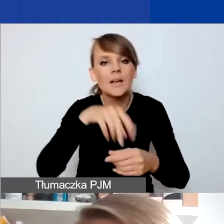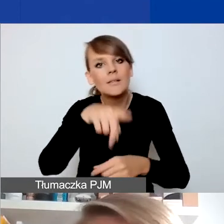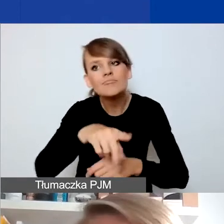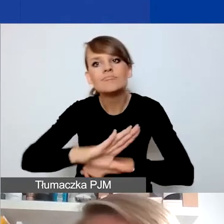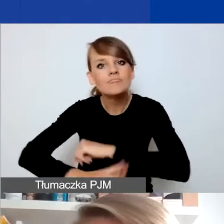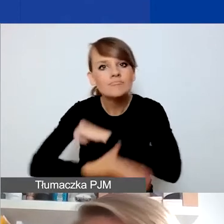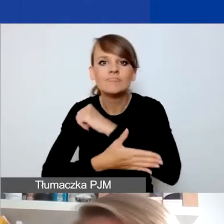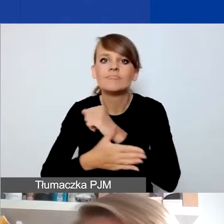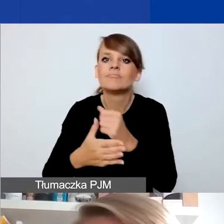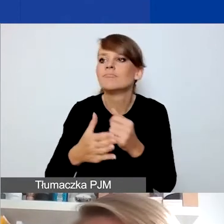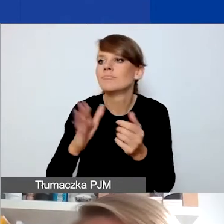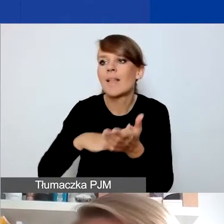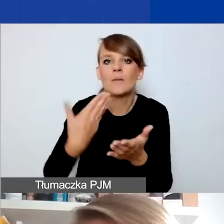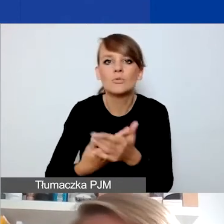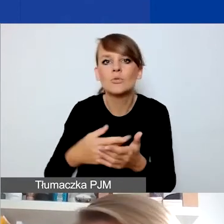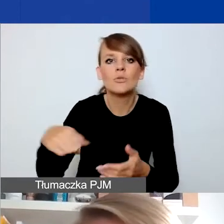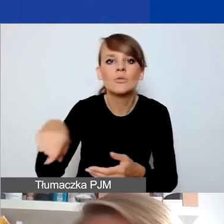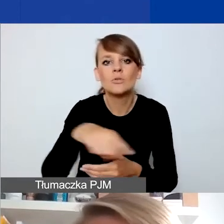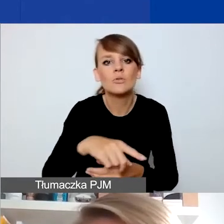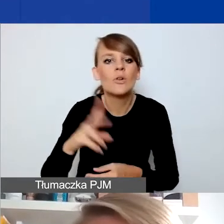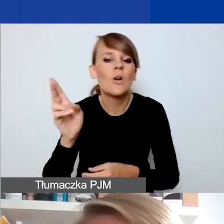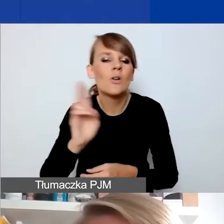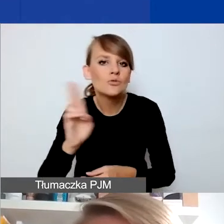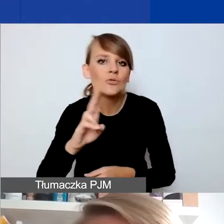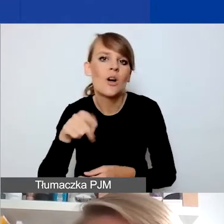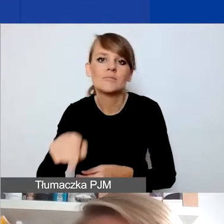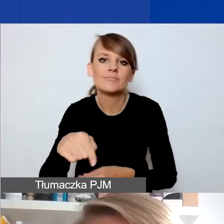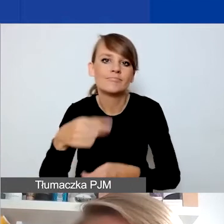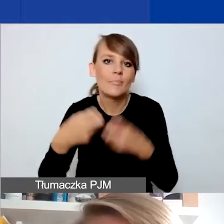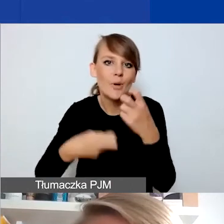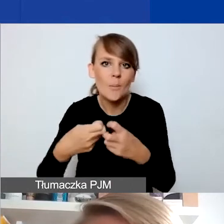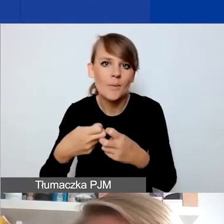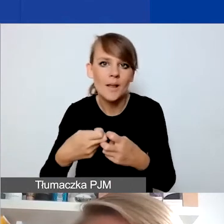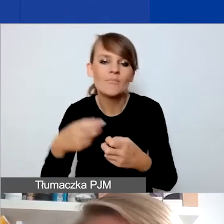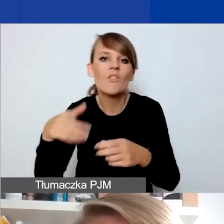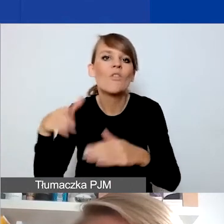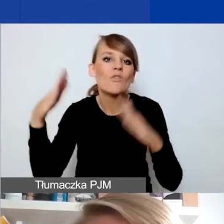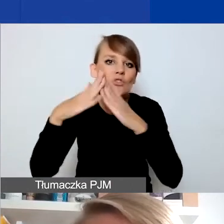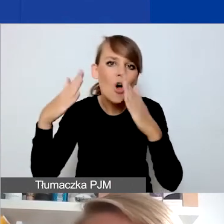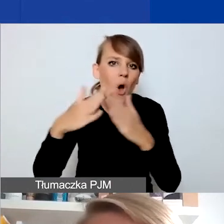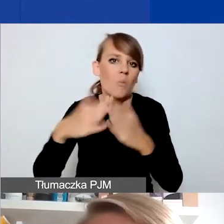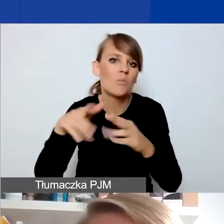chociażby dla ofiar czy osób doświadczających przemocy domowej czy przemocy w rodzinie,